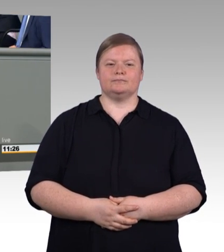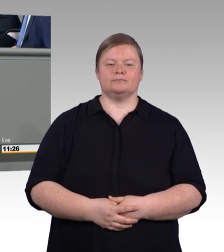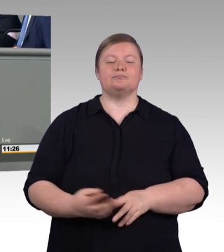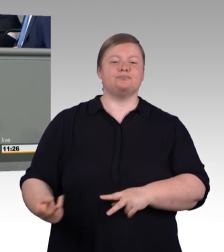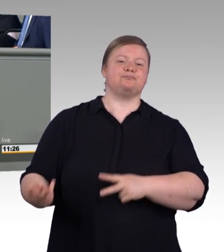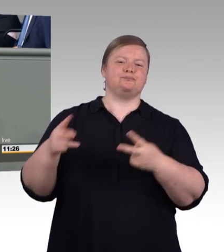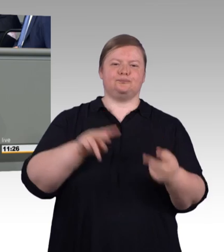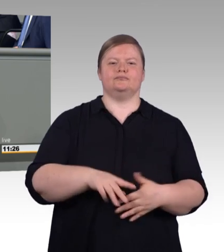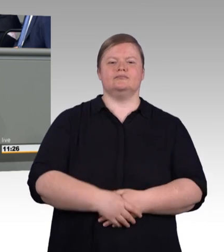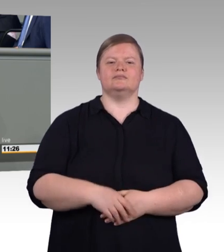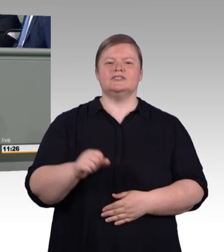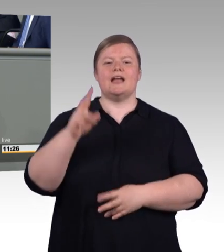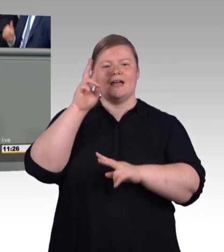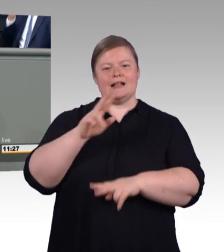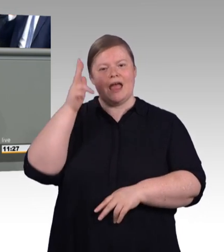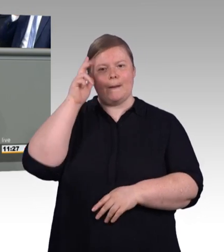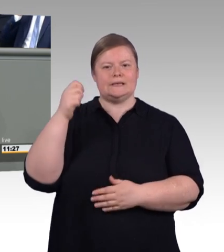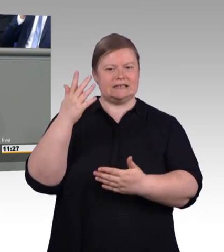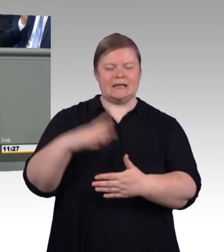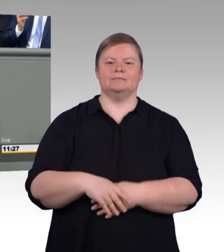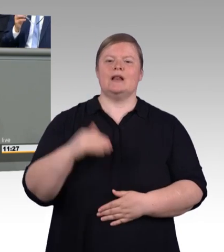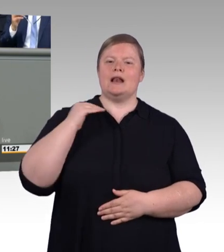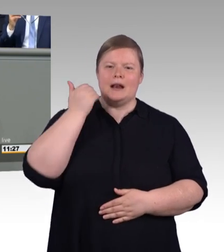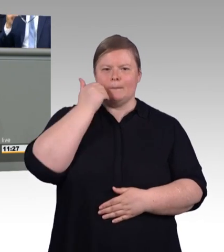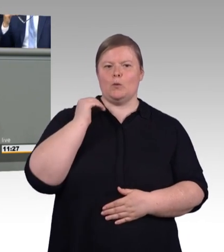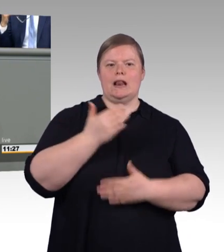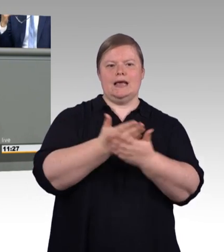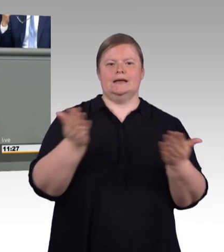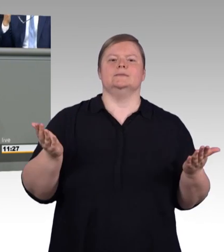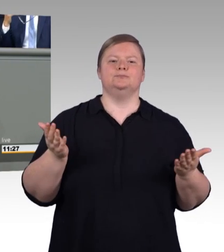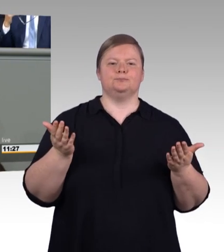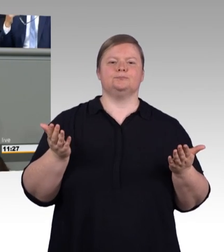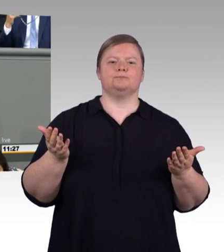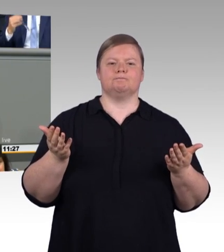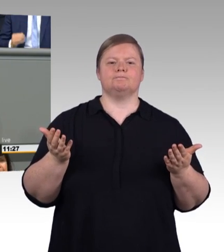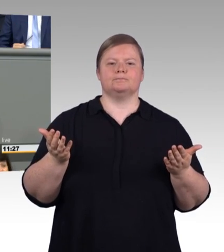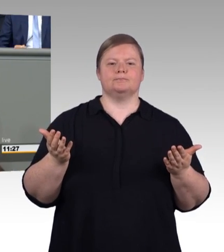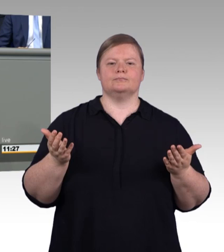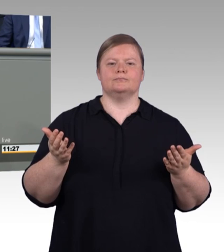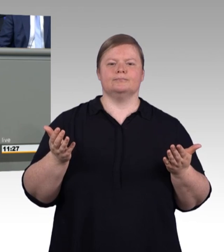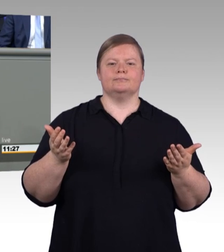wir können sagen, die duale Berufsausbildung ist eines davon, denn sie hat einen großen Anteil